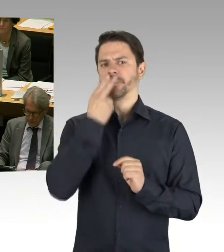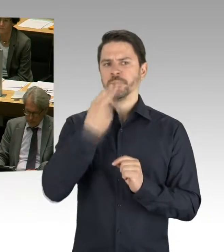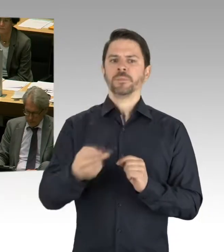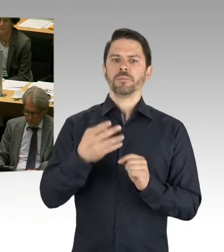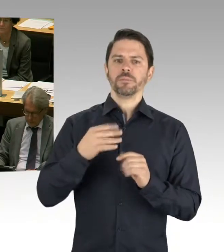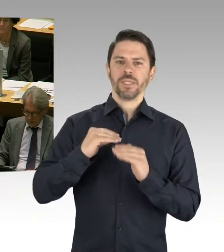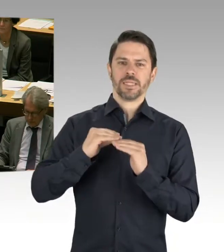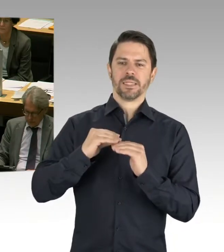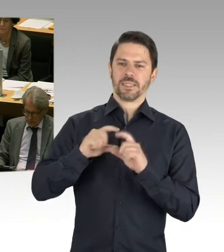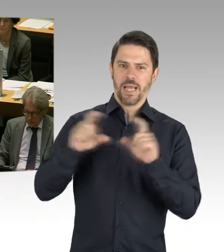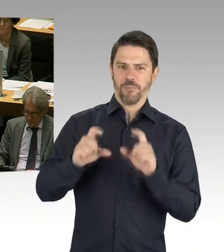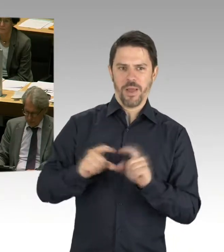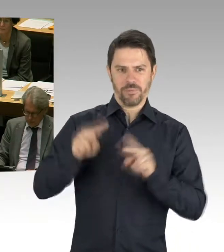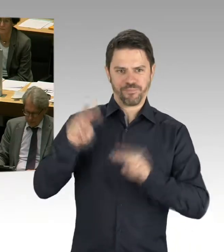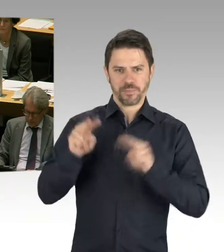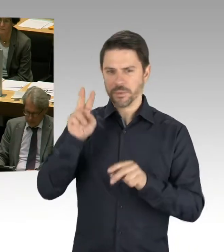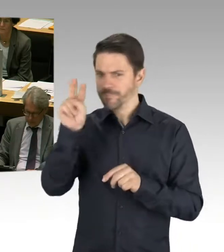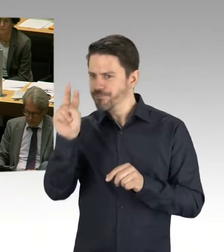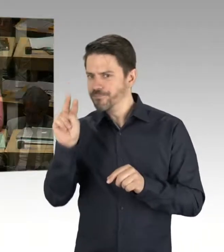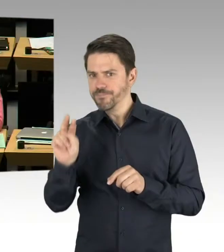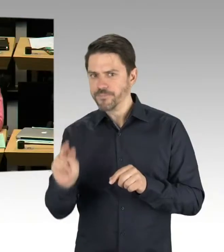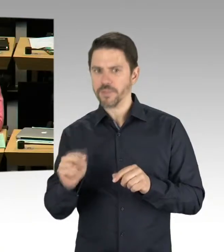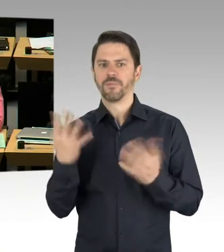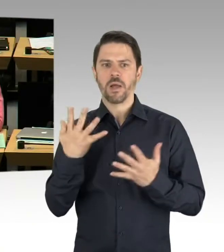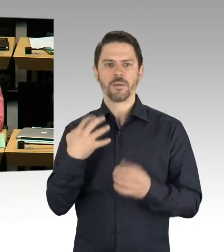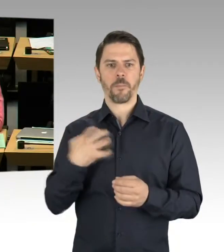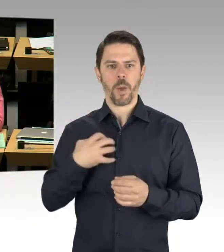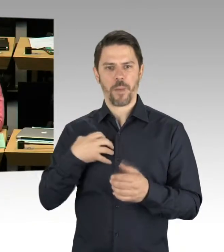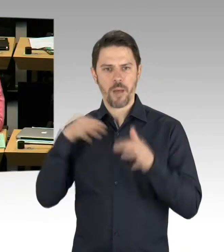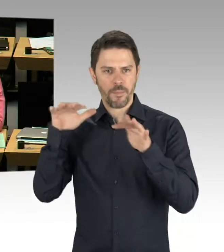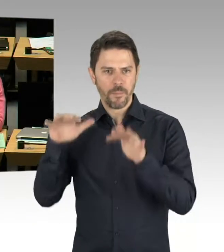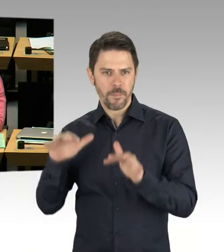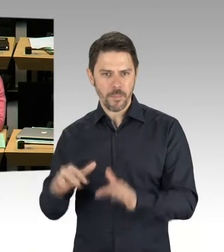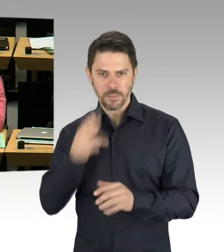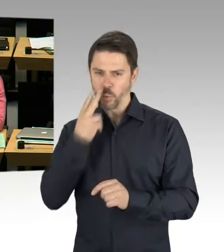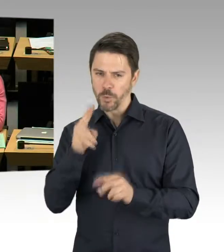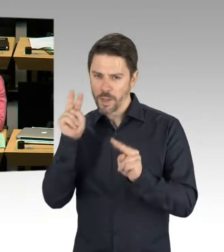Und sicherlich werden wir auch auf Probleme stoßen. (Präsidium) Frau Remlinger,